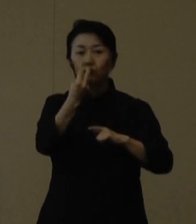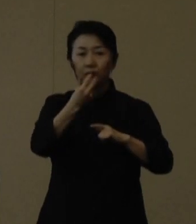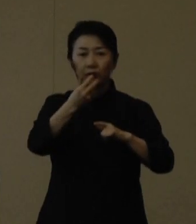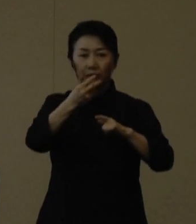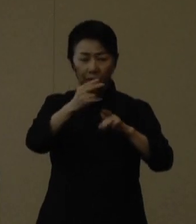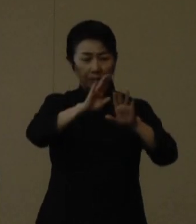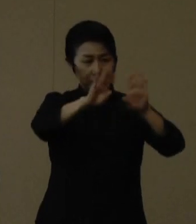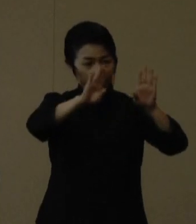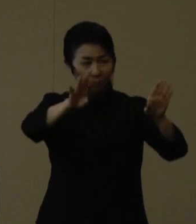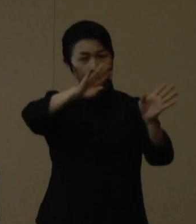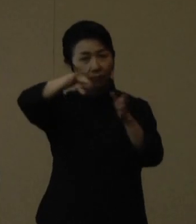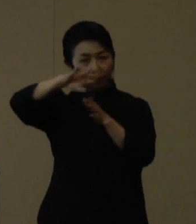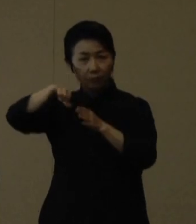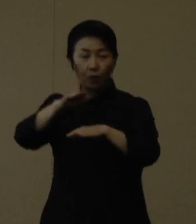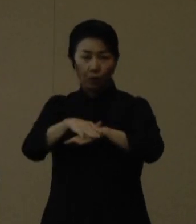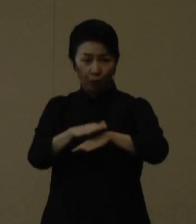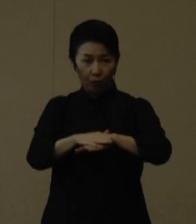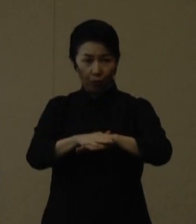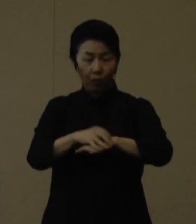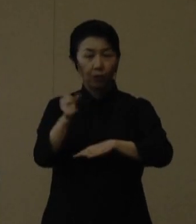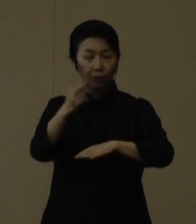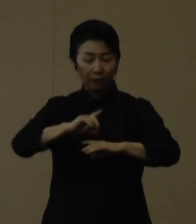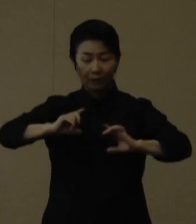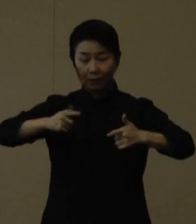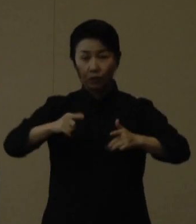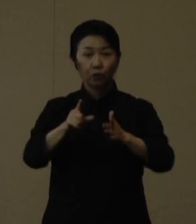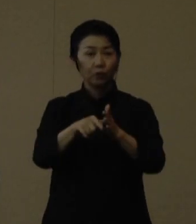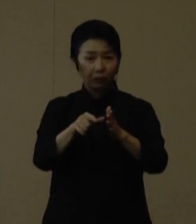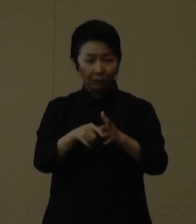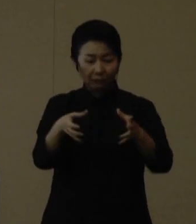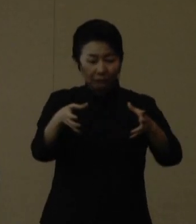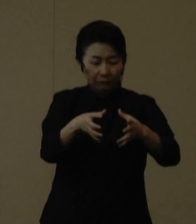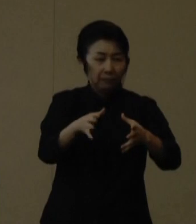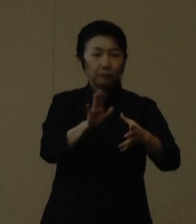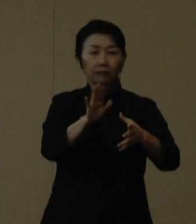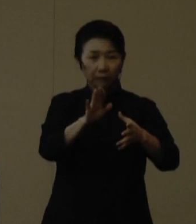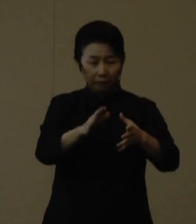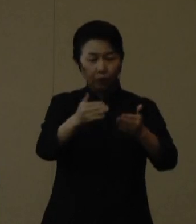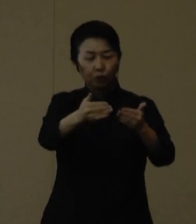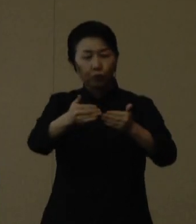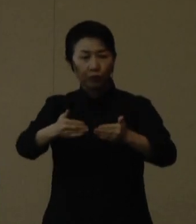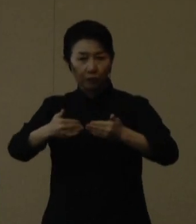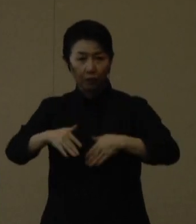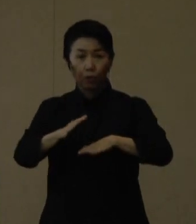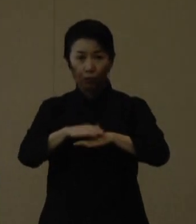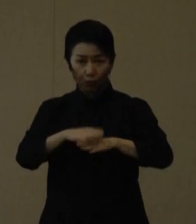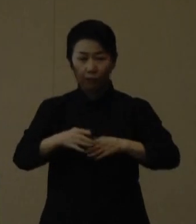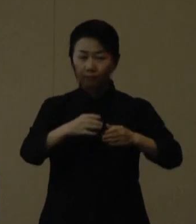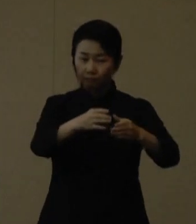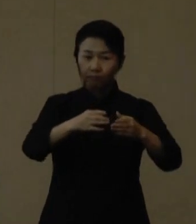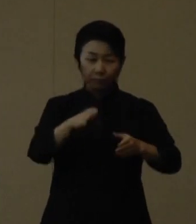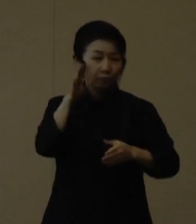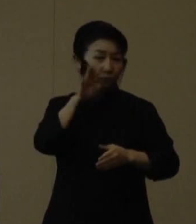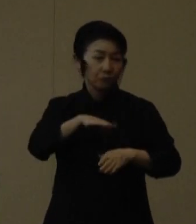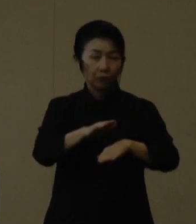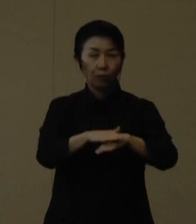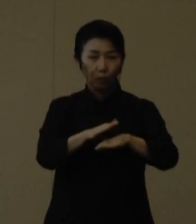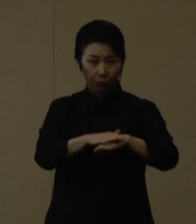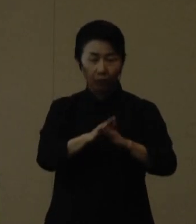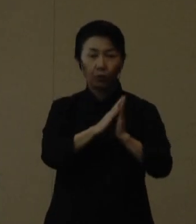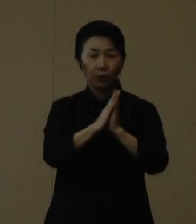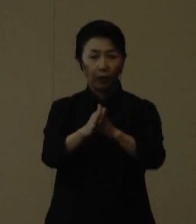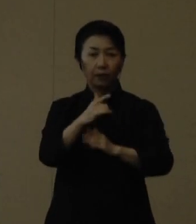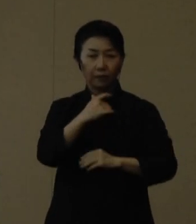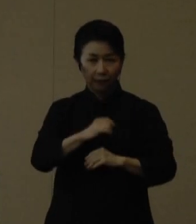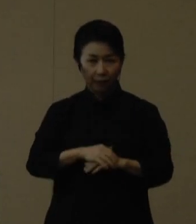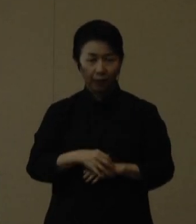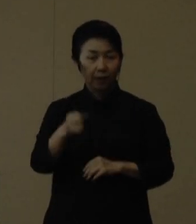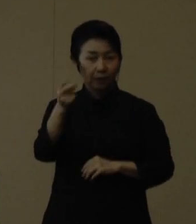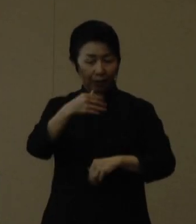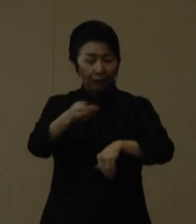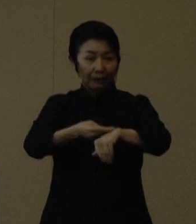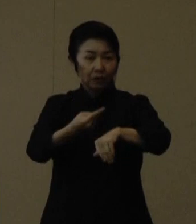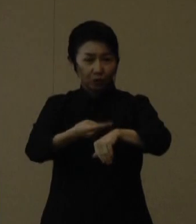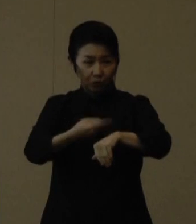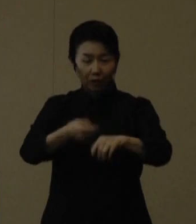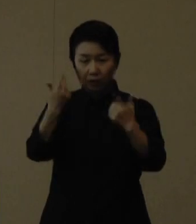そして着替える際には密にならないように順番を決めることなどもぜひ徹底していただきたいと思います。 また、練習はいつものメンバーで行い、